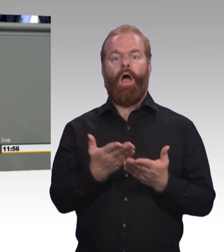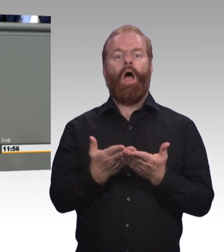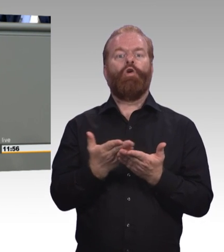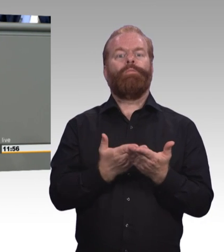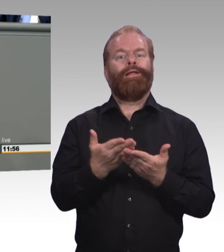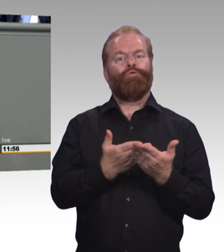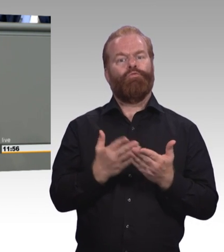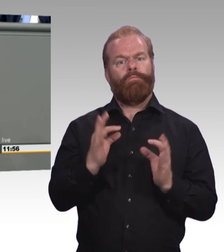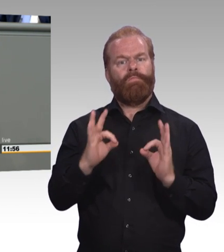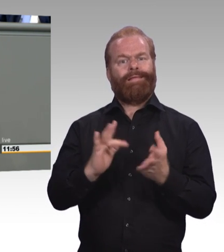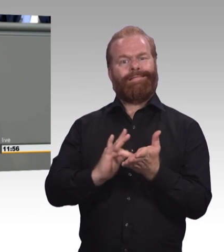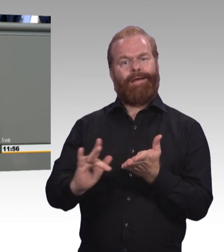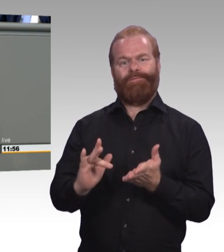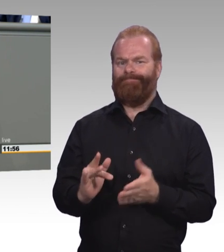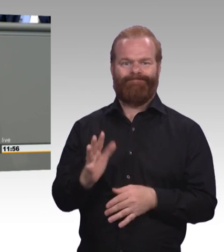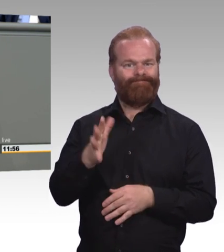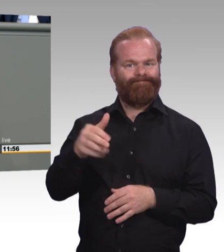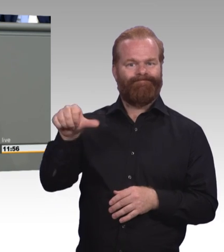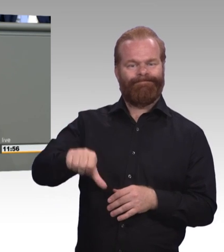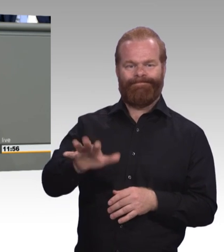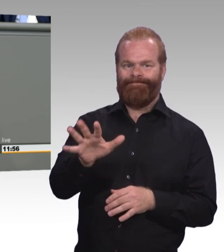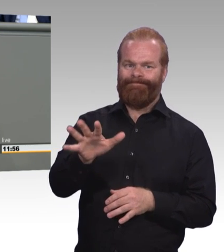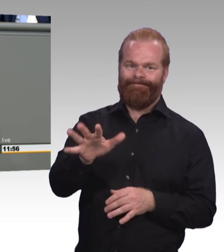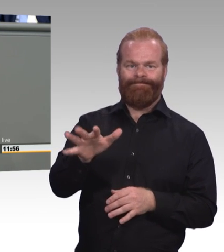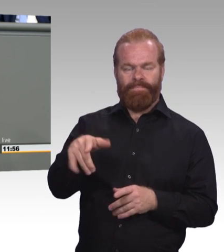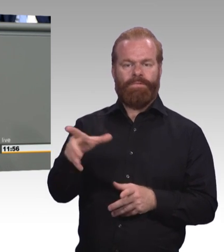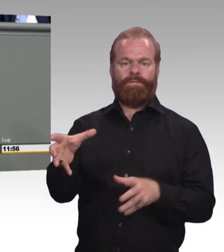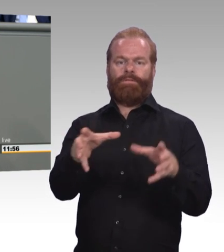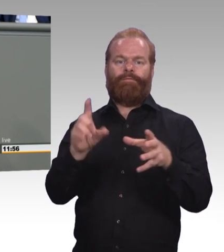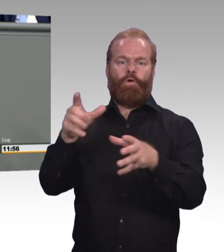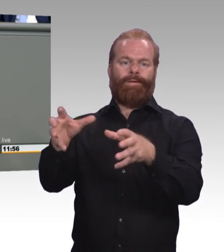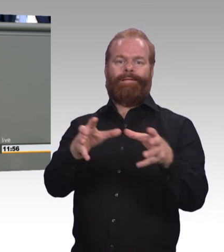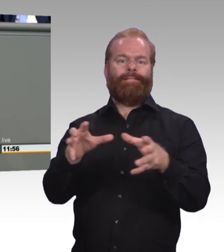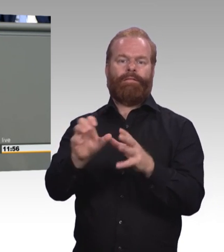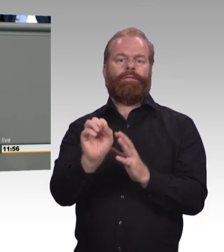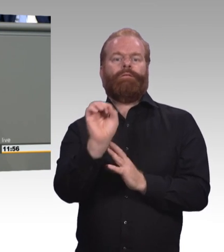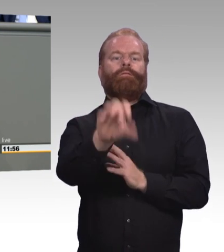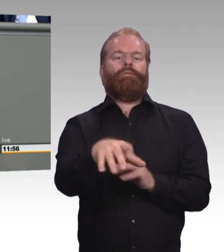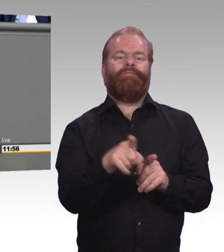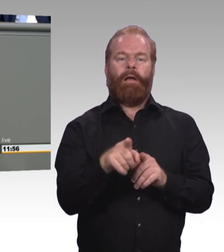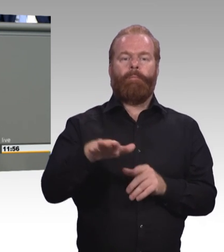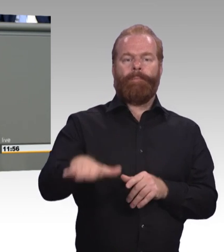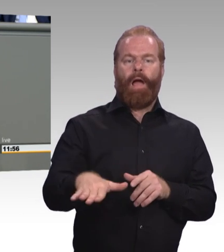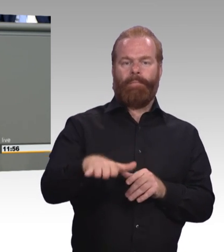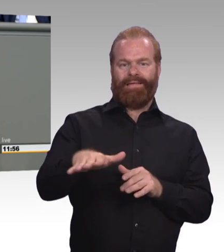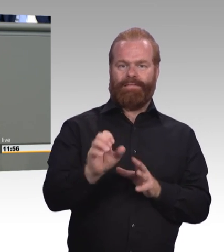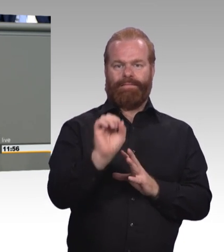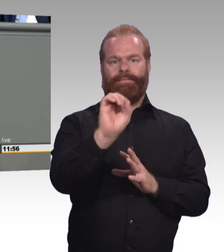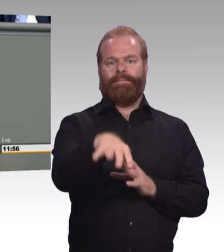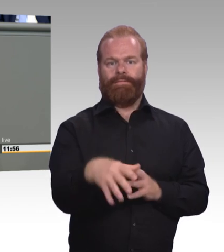mit Hauptschulabschluss oder junge Menschen ohne Schulabschluss. Und nur 40 Prozent, nur 40 Prozent von ihnen